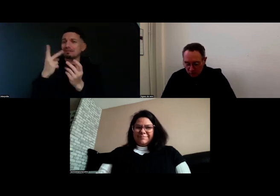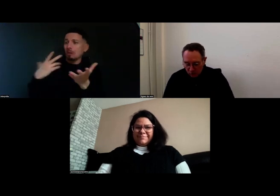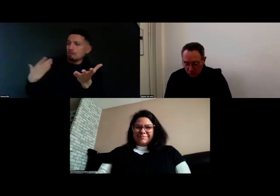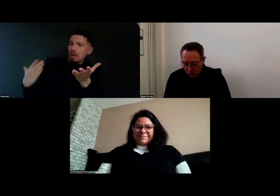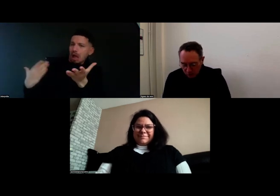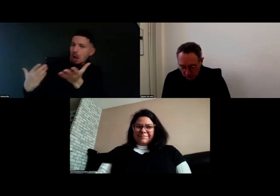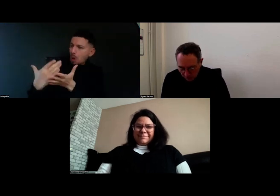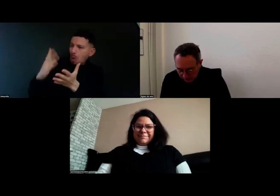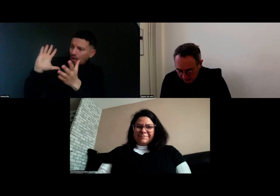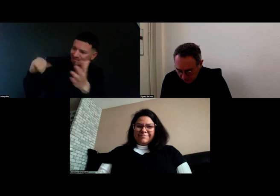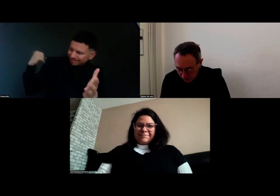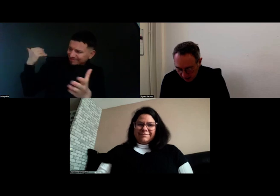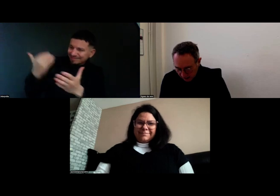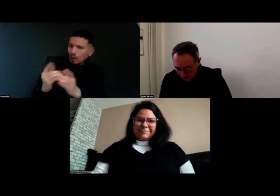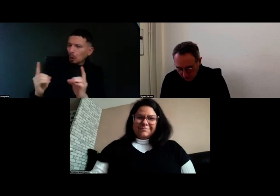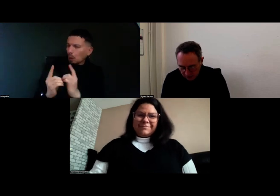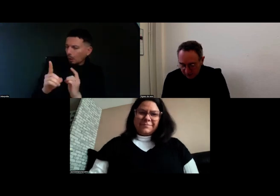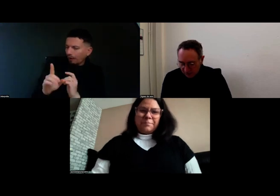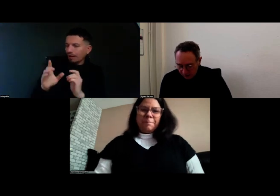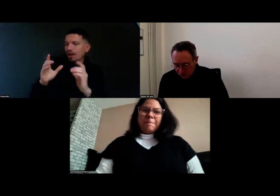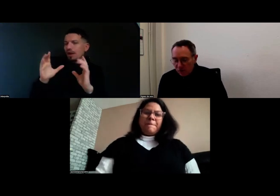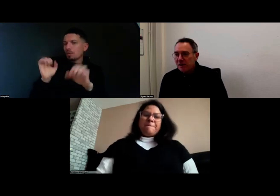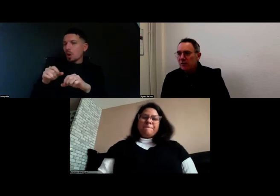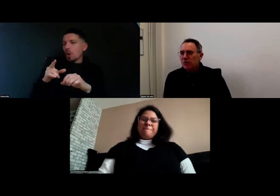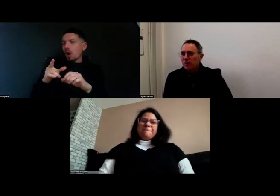en quelques minutes et qu'est-ce qui vous a motivé à vous lancer